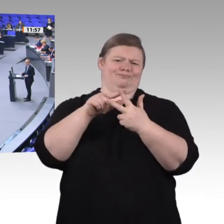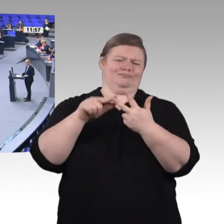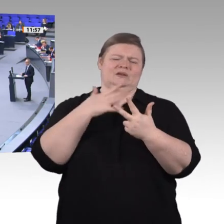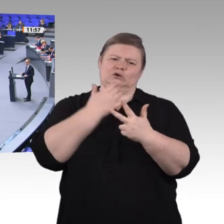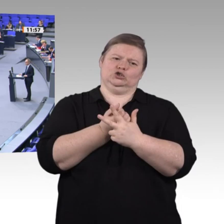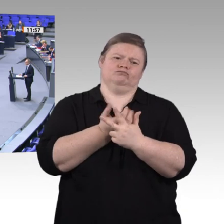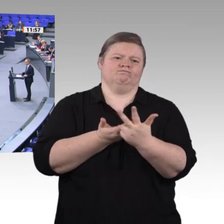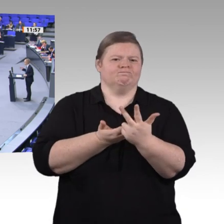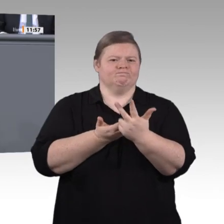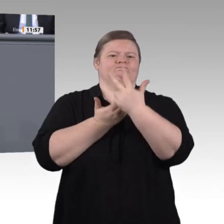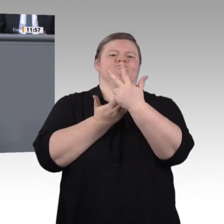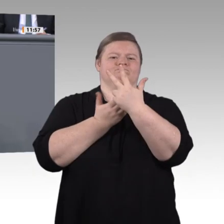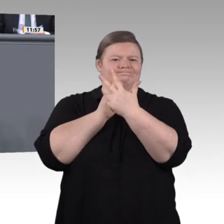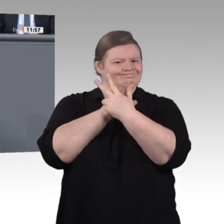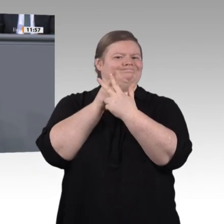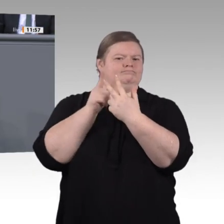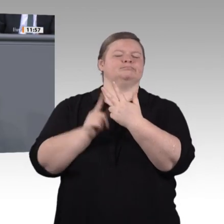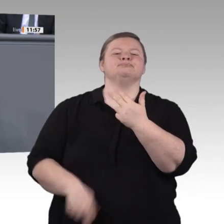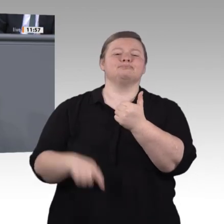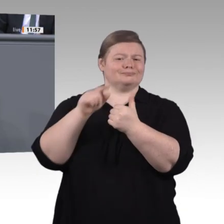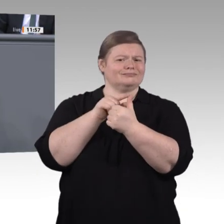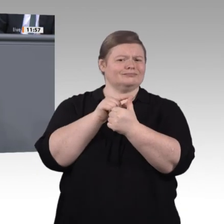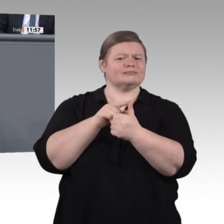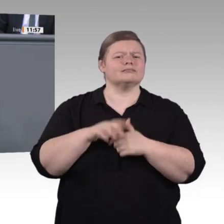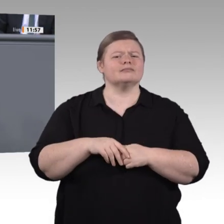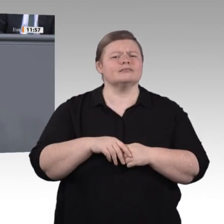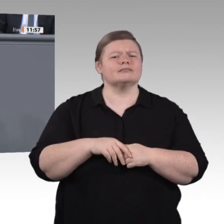modernen Medienausstattung, mit IT-Kräften an der Schule, die sich um die technische